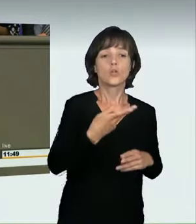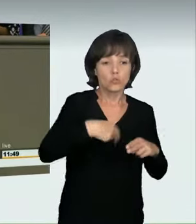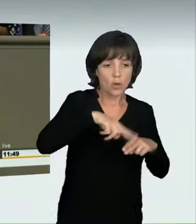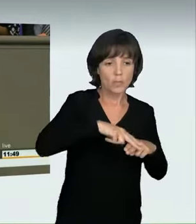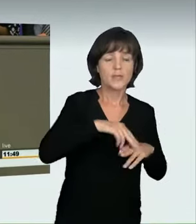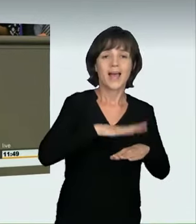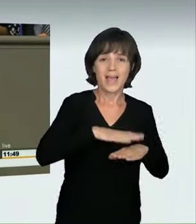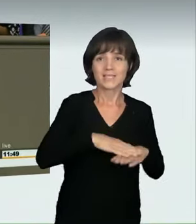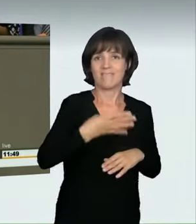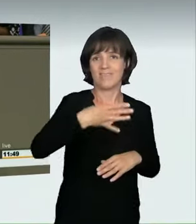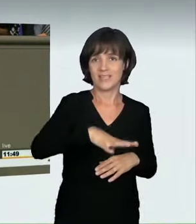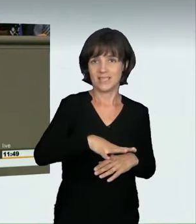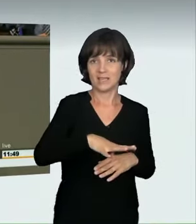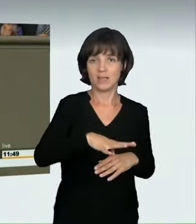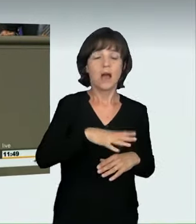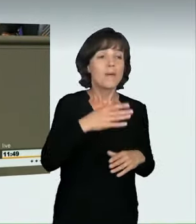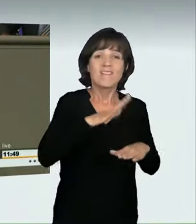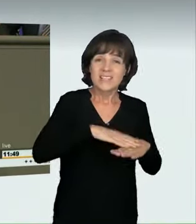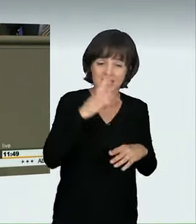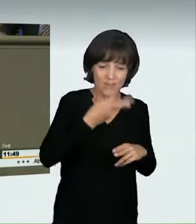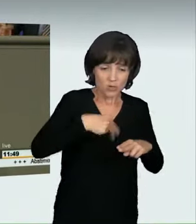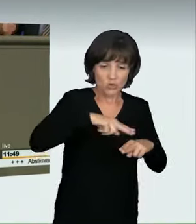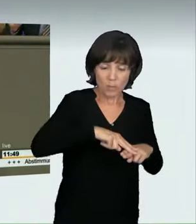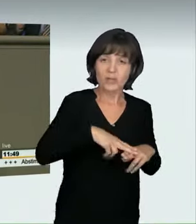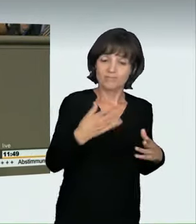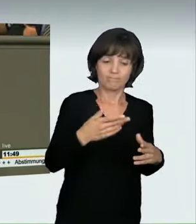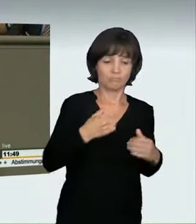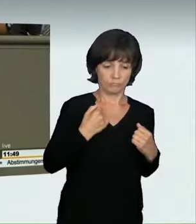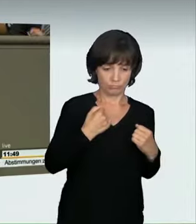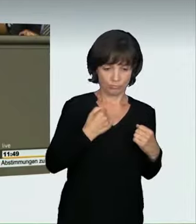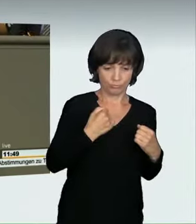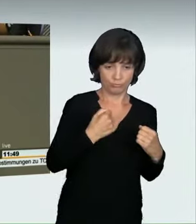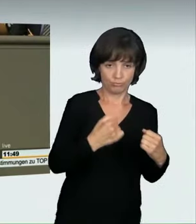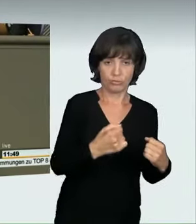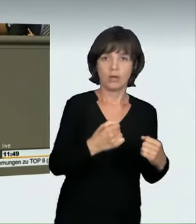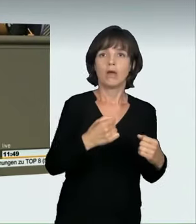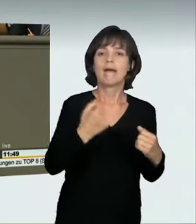massiv verletzt werden kann, weil Faktoren wie Reaktionszeit,